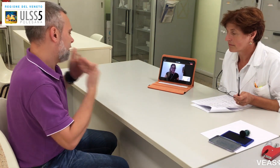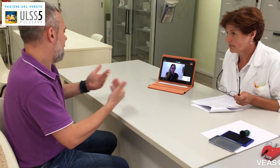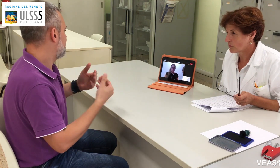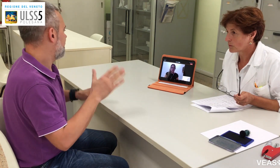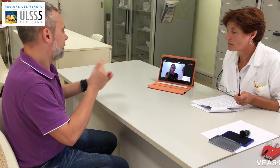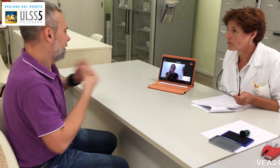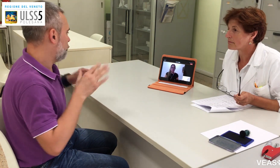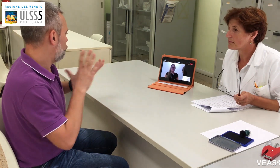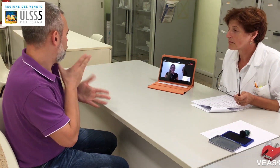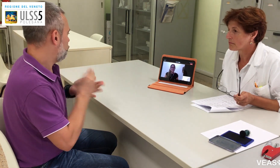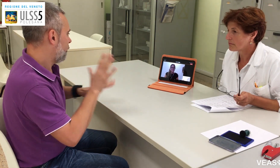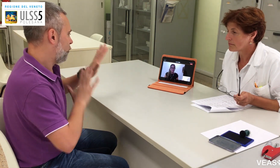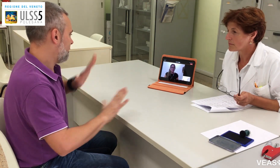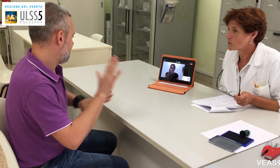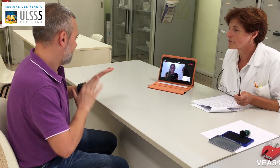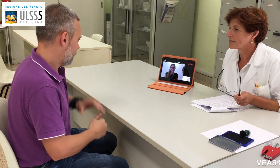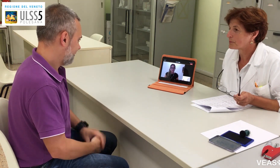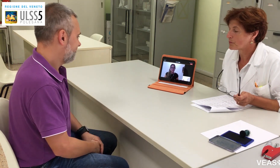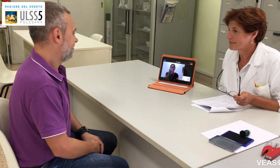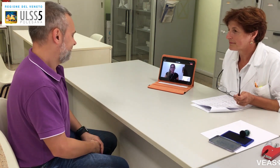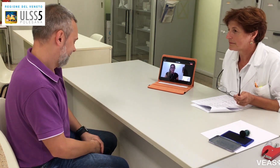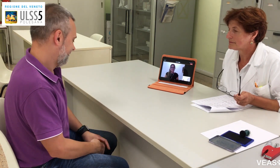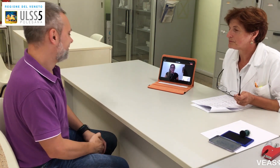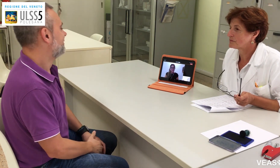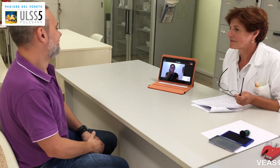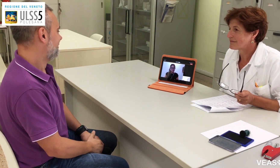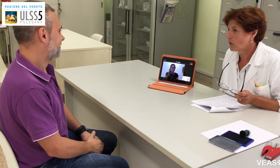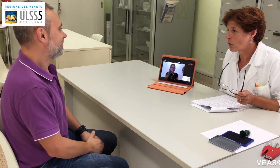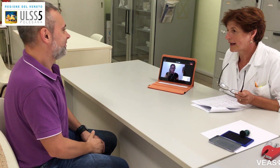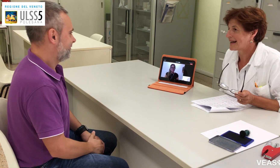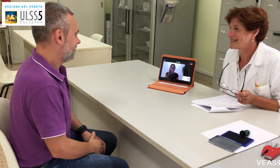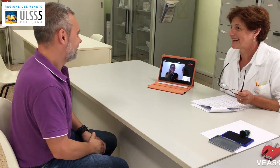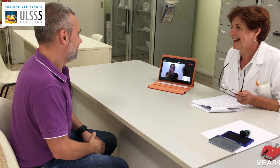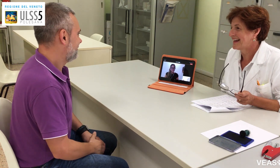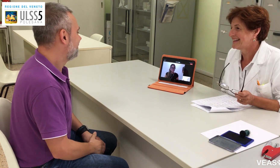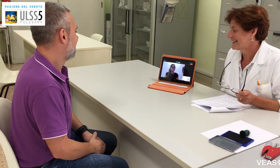Benissimo, perfetto, grazie per tutte queste informazioni. Grazie a lei.